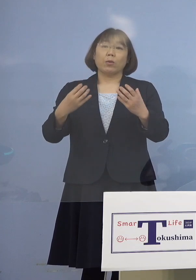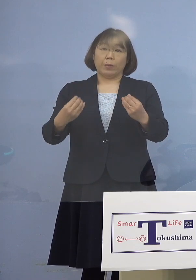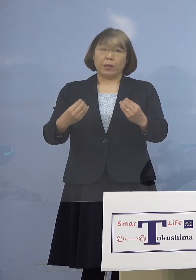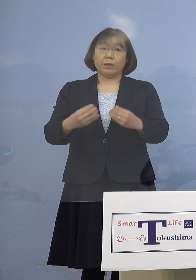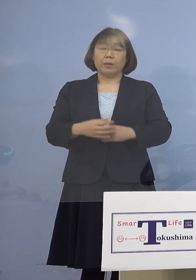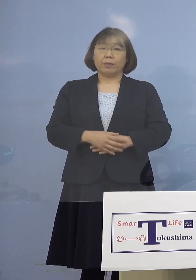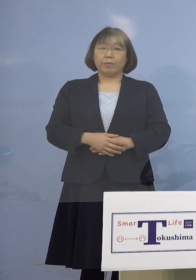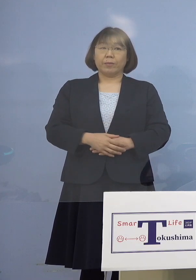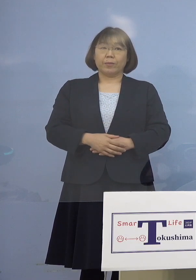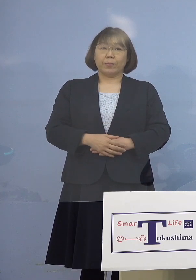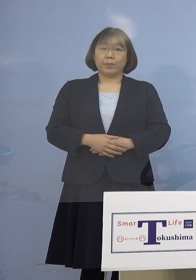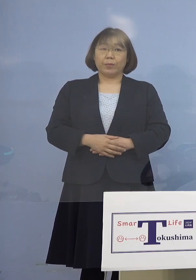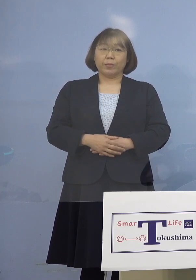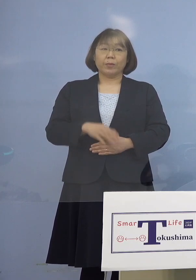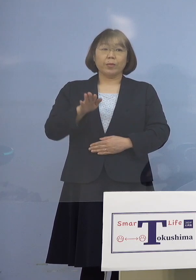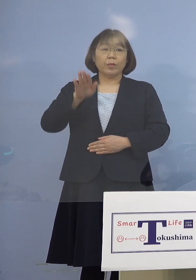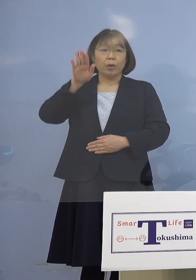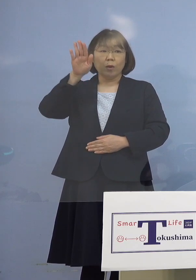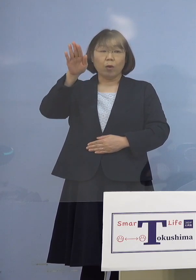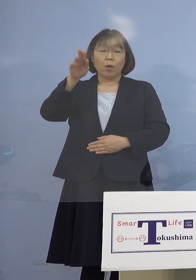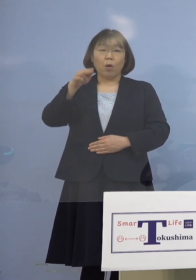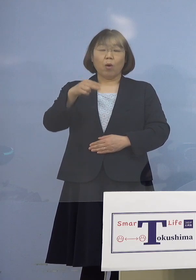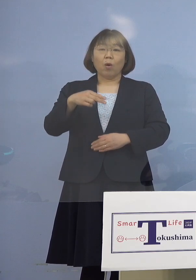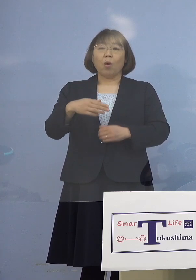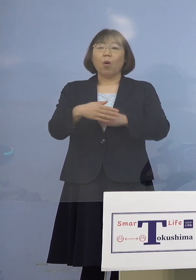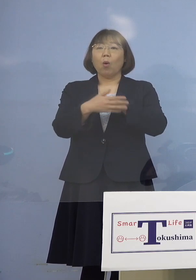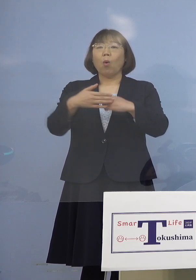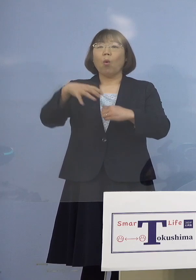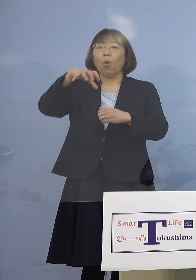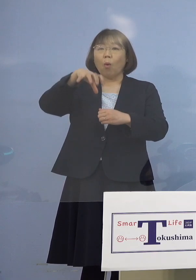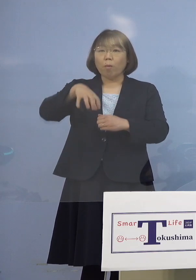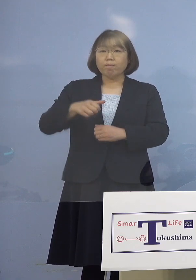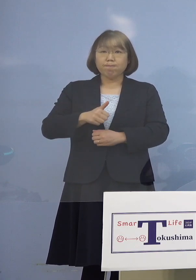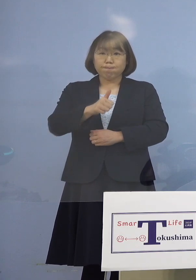そしてその後、保健所の 立ち入りなども行って